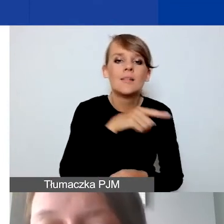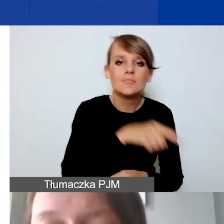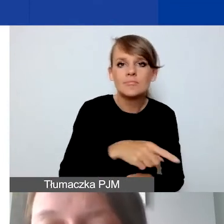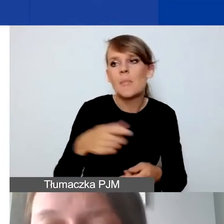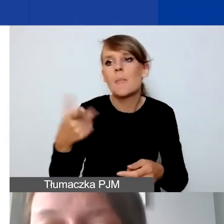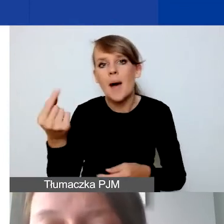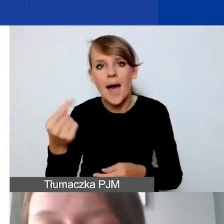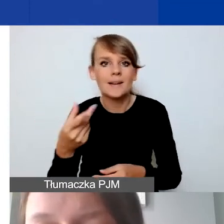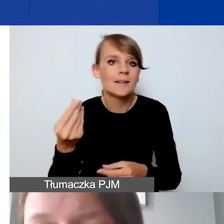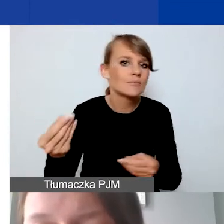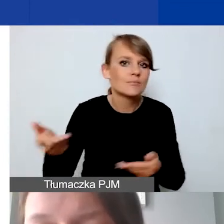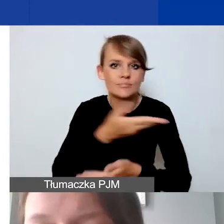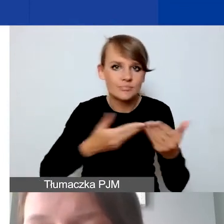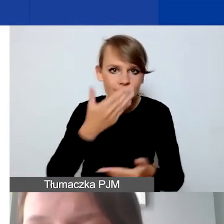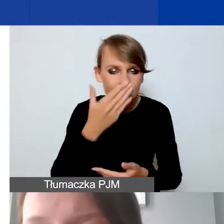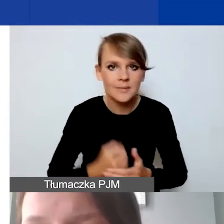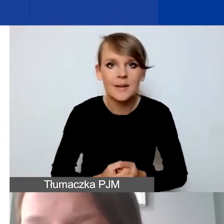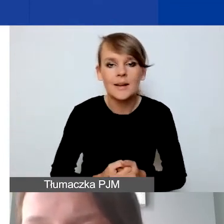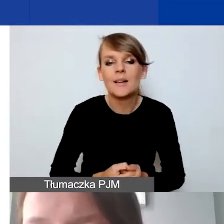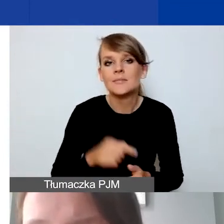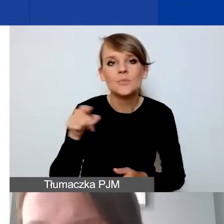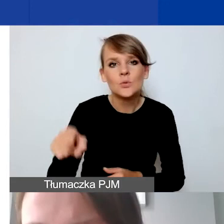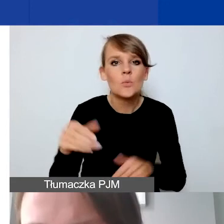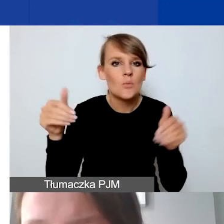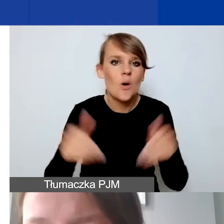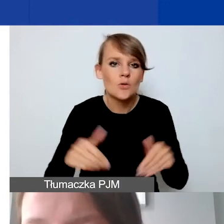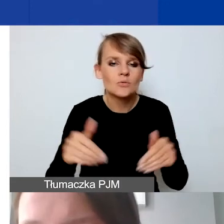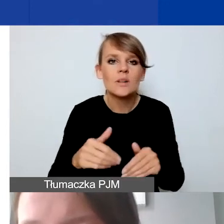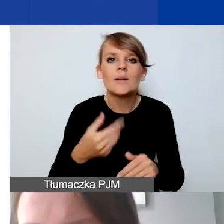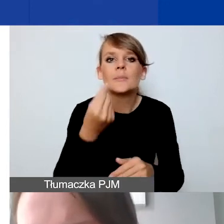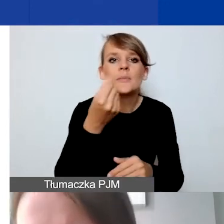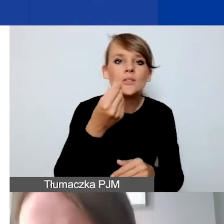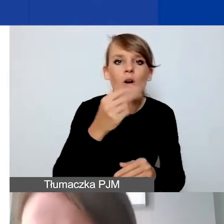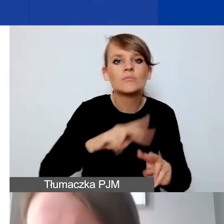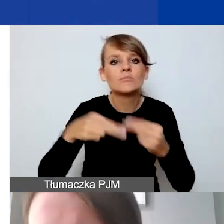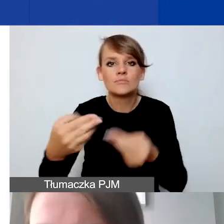Możliwe opcje tego przepływu środków to mogą być zaliczki, refundacje,